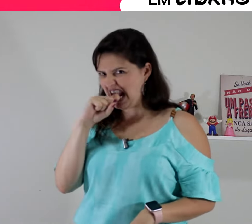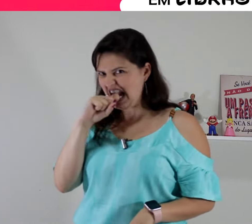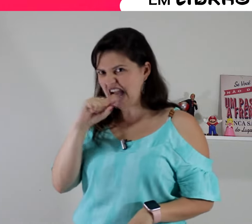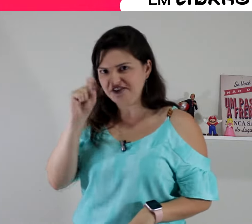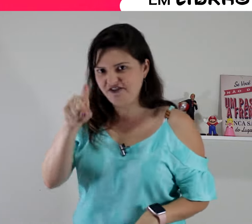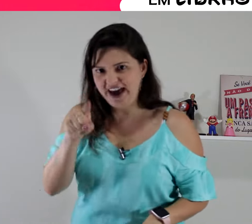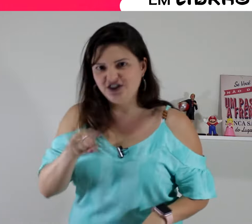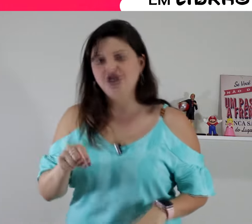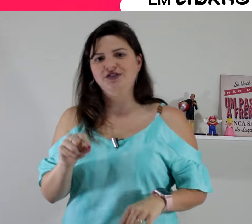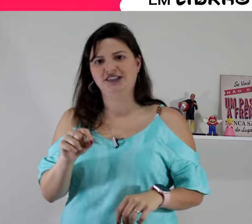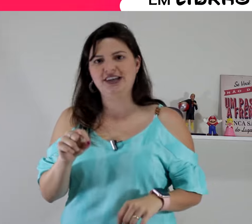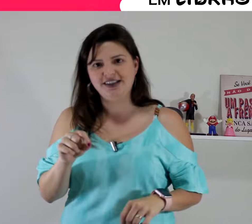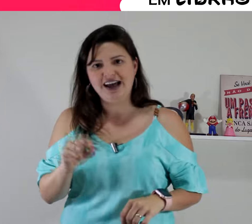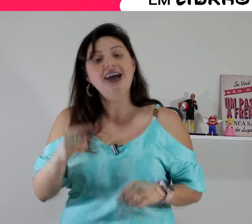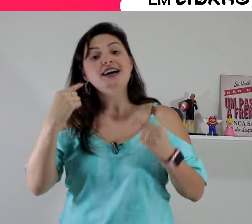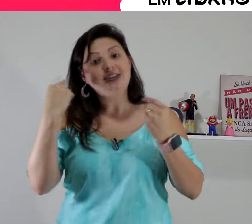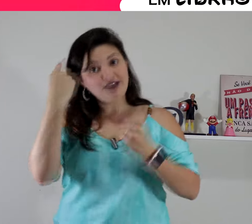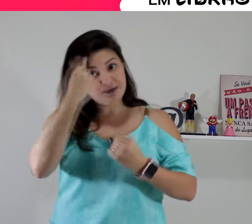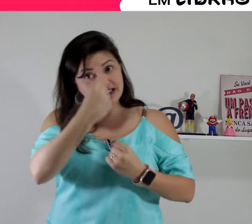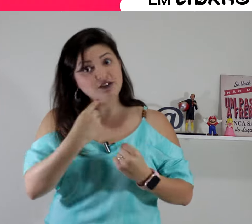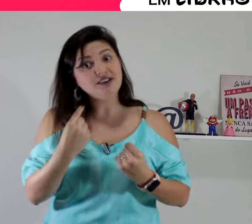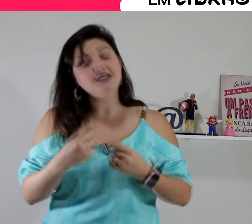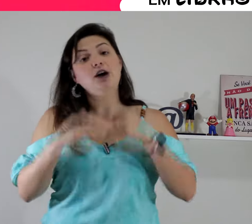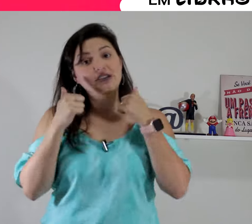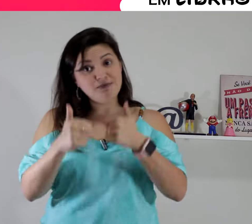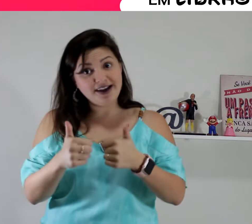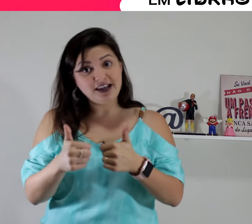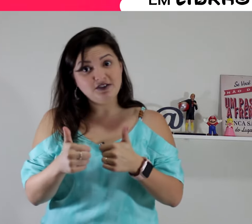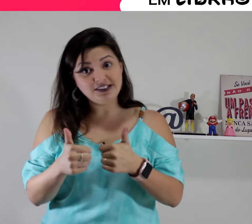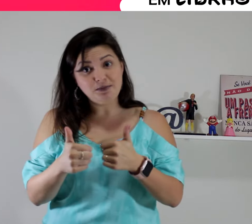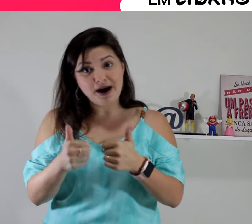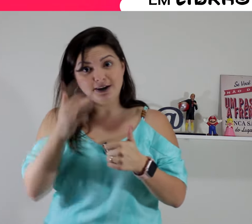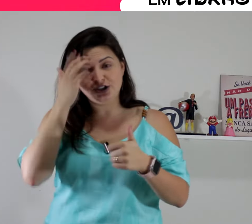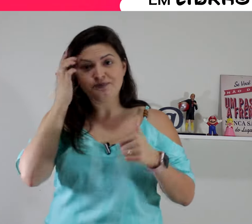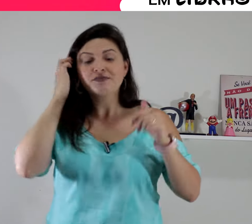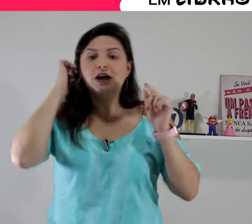então a expressão facial também tem que fazer parte